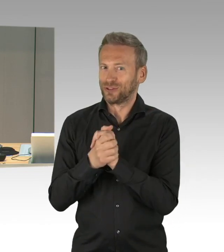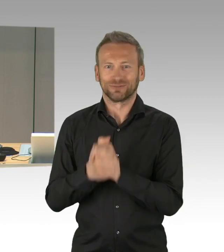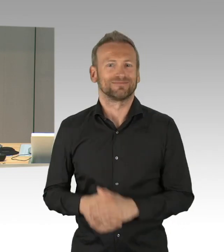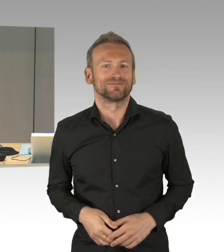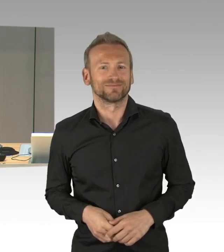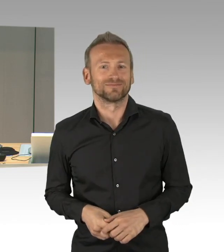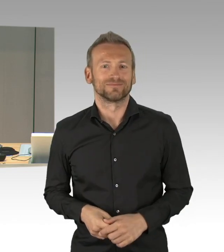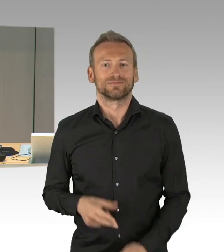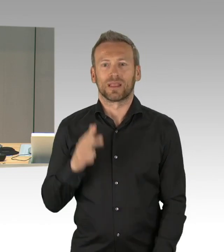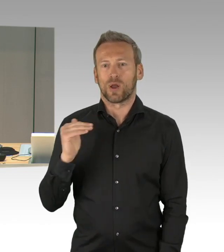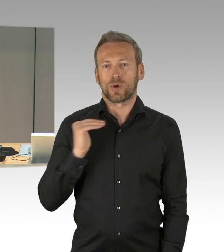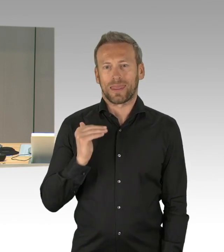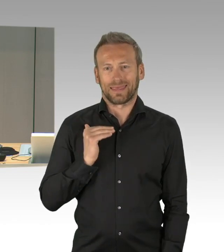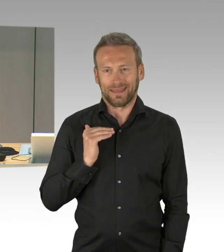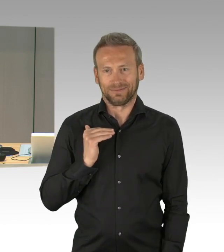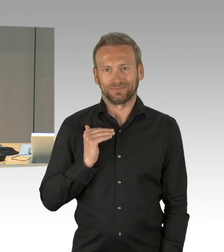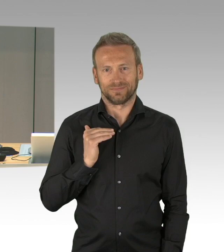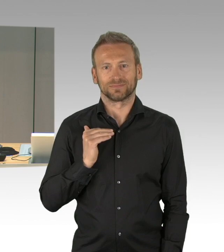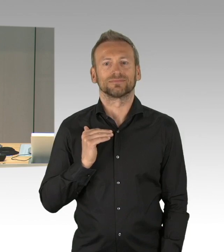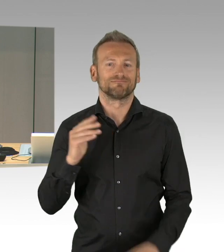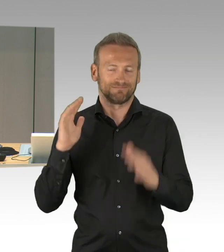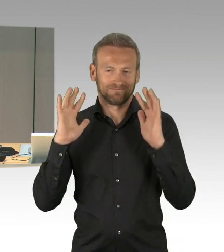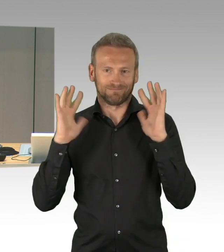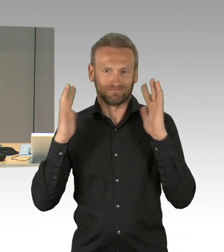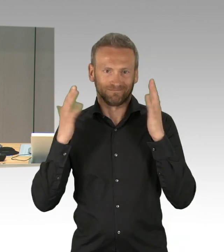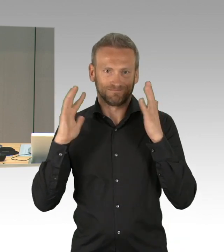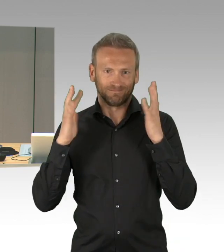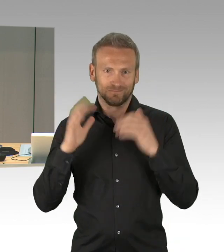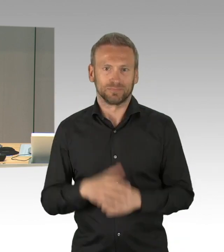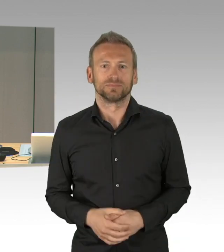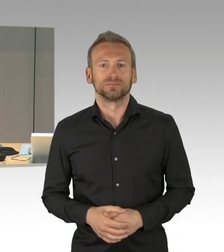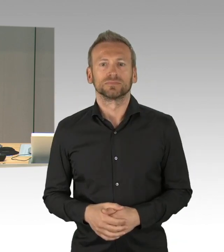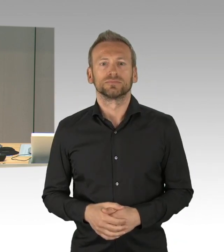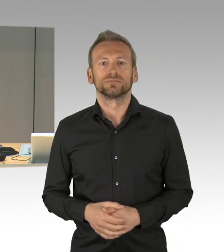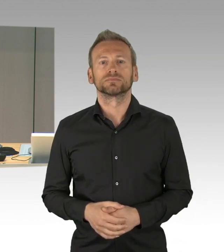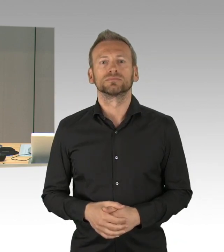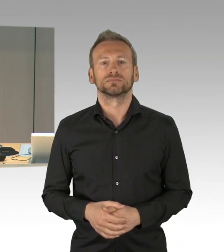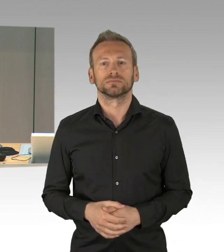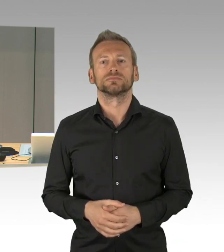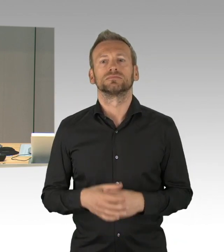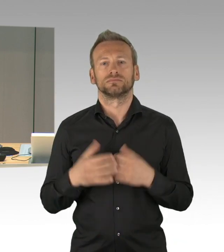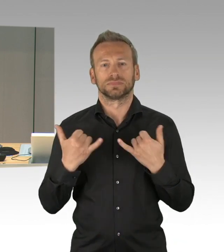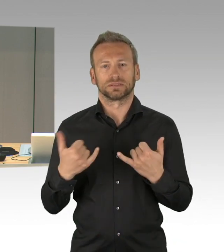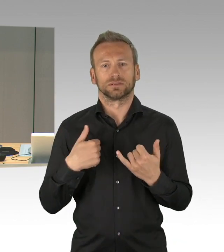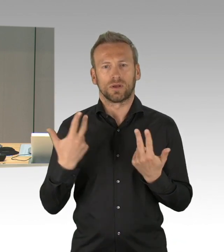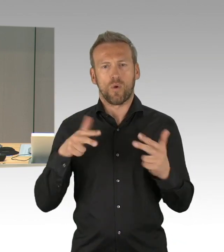zum Infektionsschutz weiterhin gelten. Die Fraktionen haben sich erneut auf eine verkürzte Plenarsitzung verständigt,